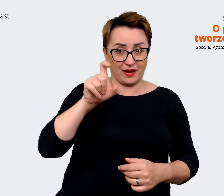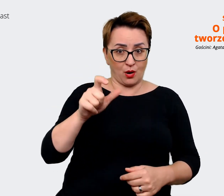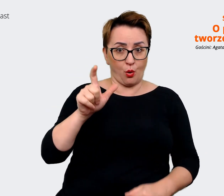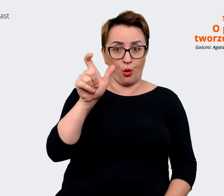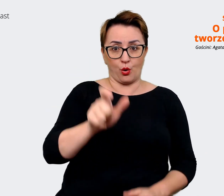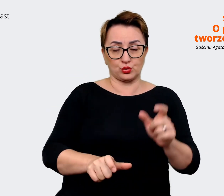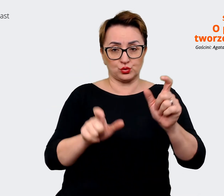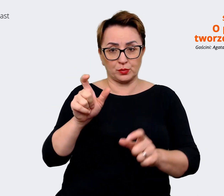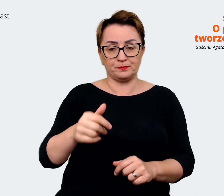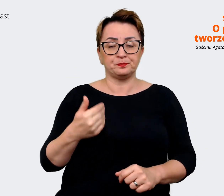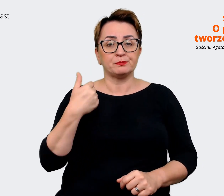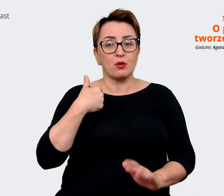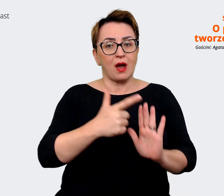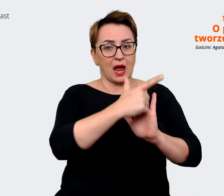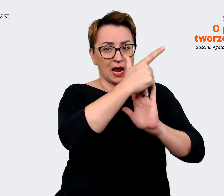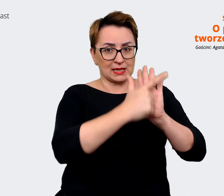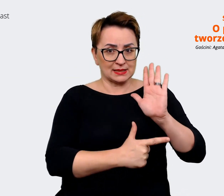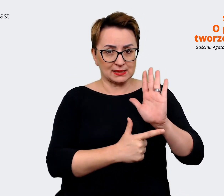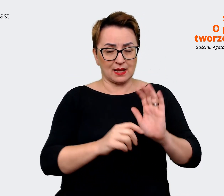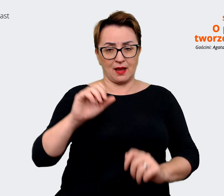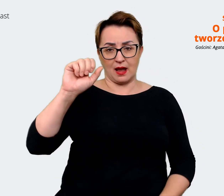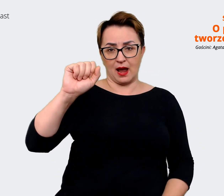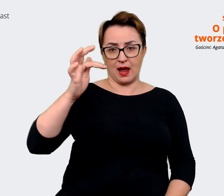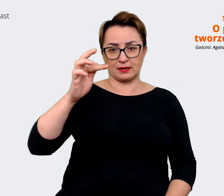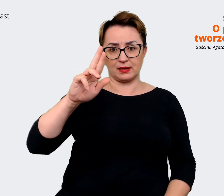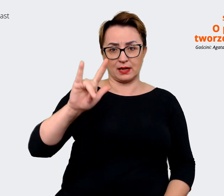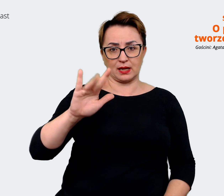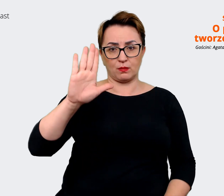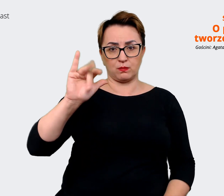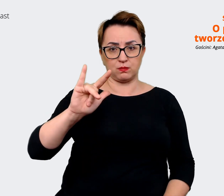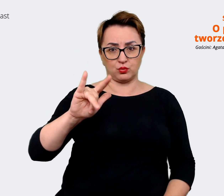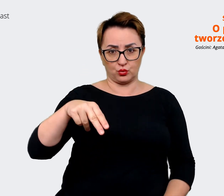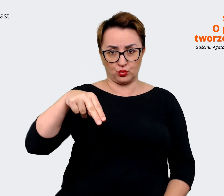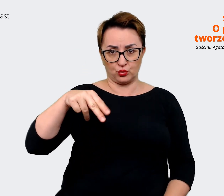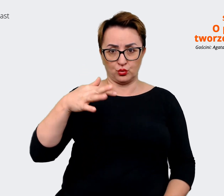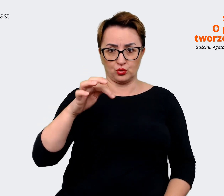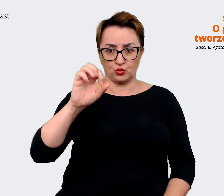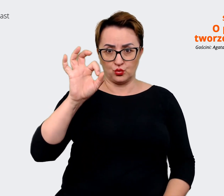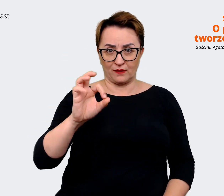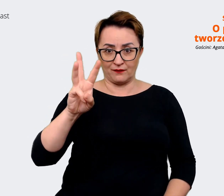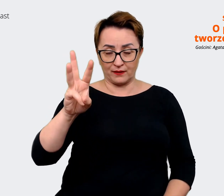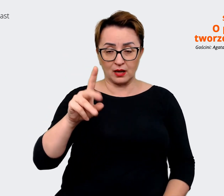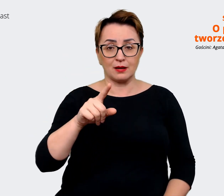liście atrybutów, jakie się często też uwzględnia pracując przy Employer Value Proposition. Które